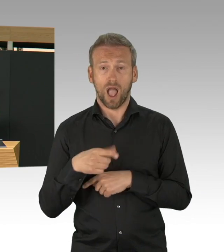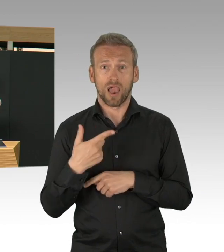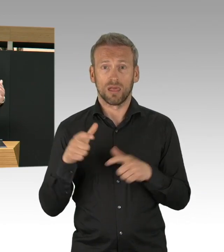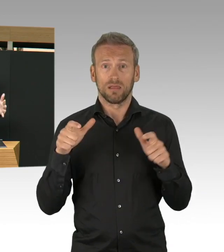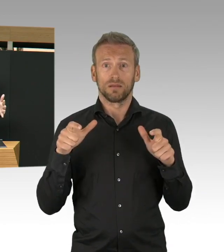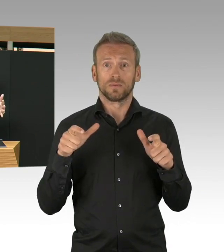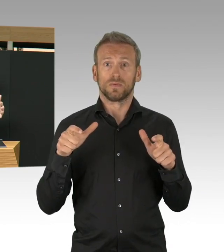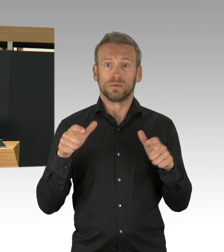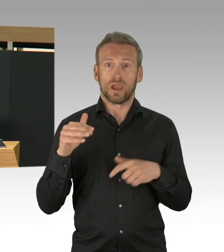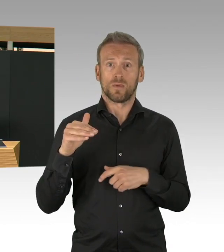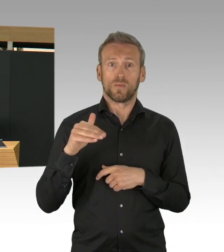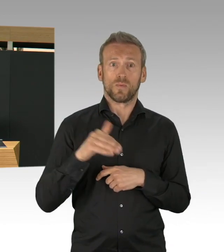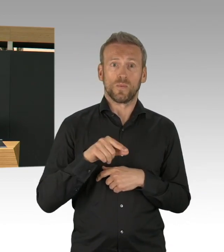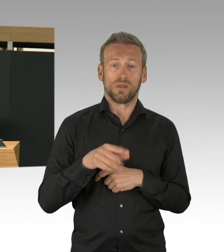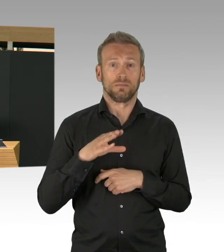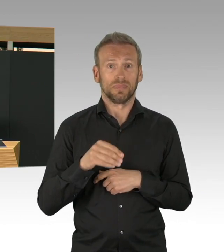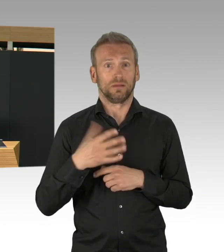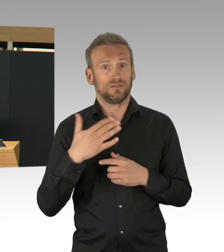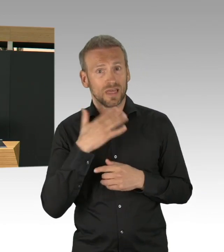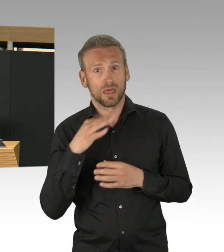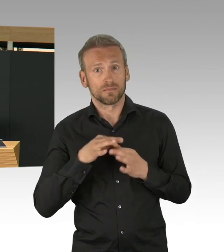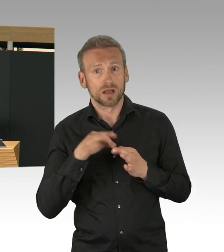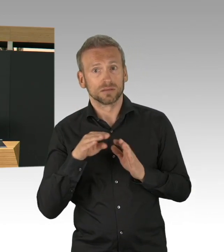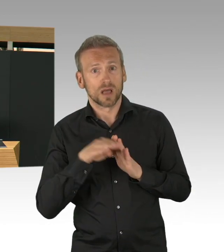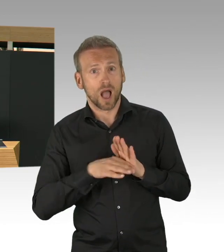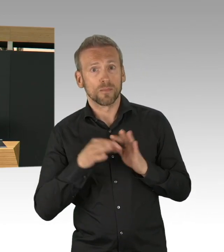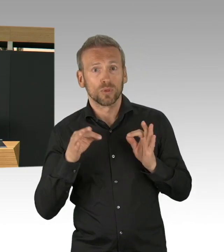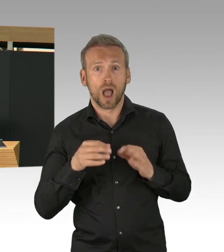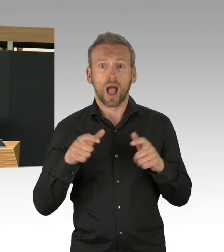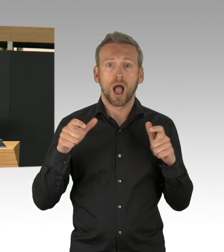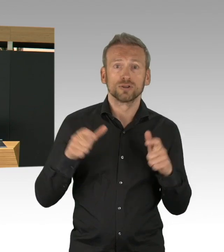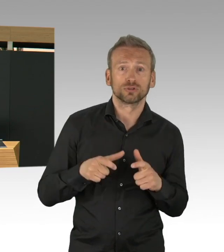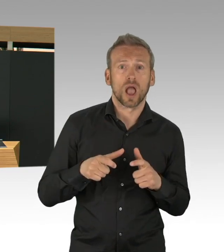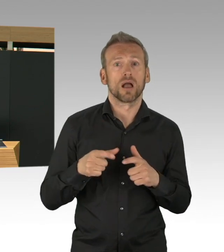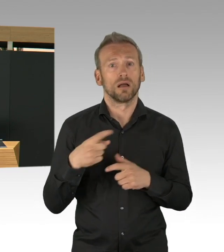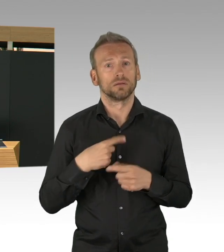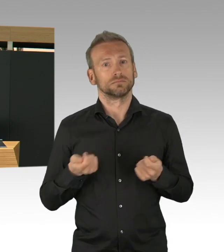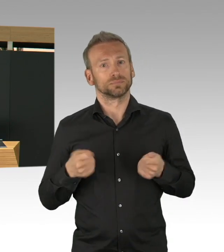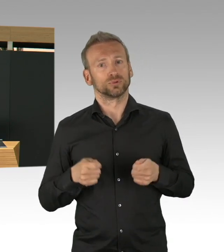sie testen und damit die Ketten durchbrechen und diesen Beitrag zur Eindämmung kann man nicht hoch genug schätzen,